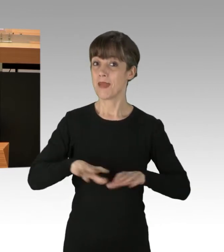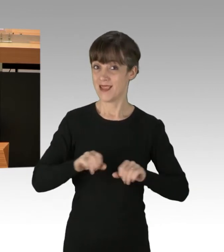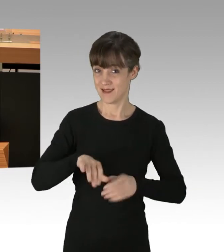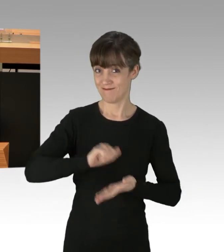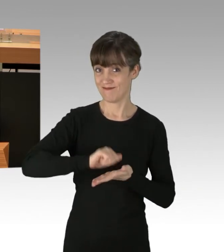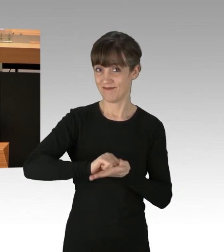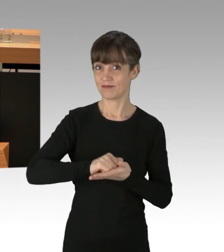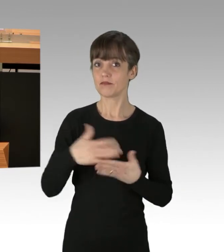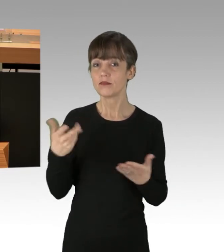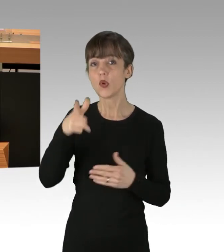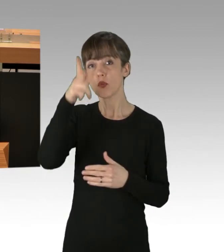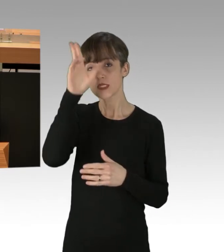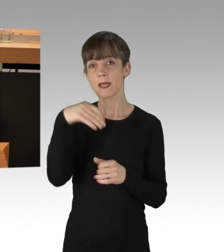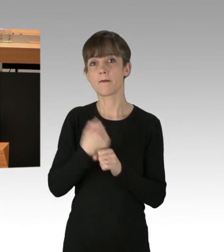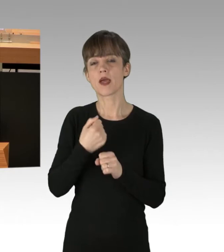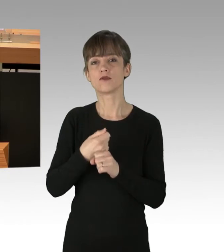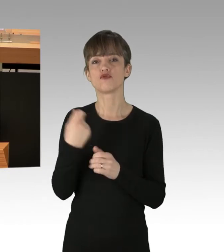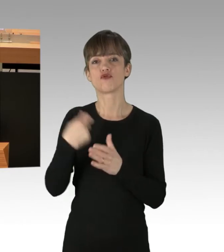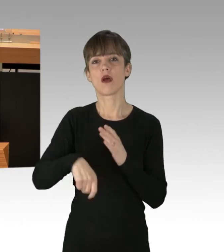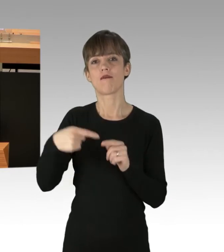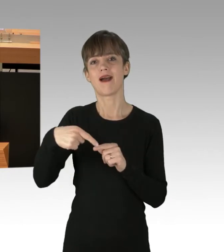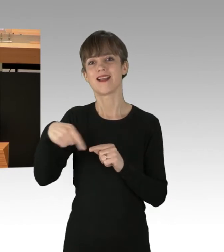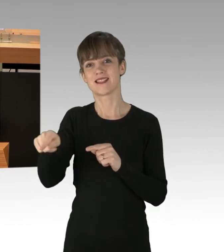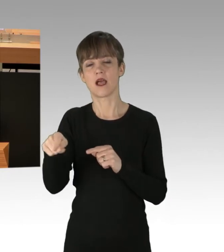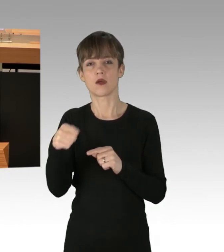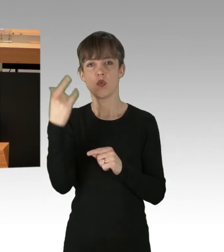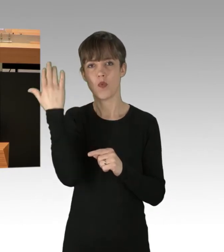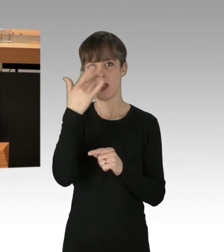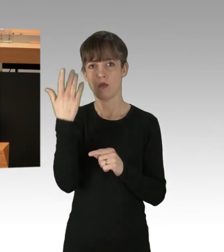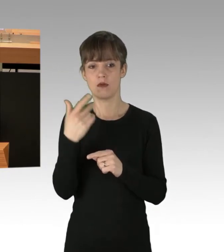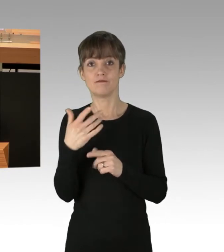dass die Polizei Strafanzeigen gegen diejenige erwägt, die den Blockierenden beschimpft haben